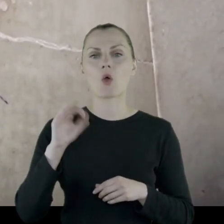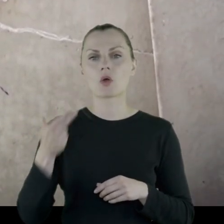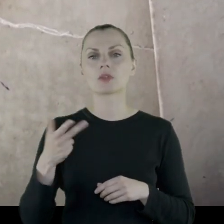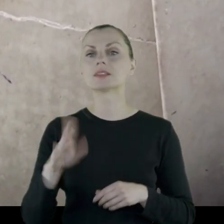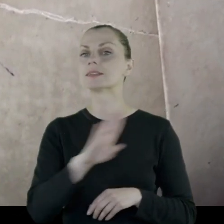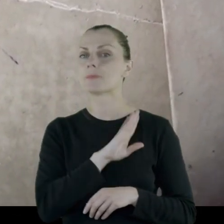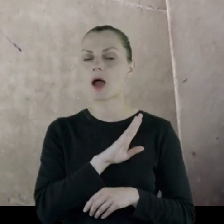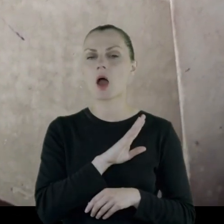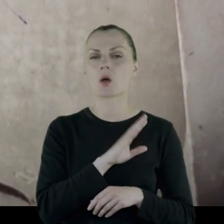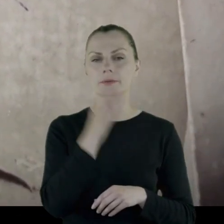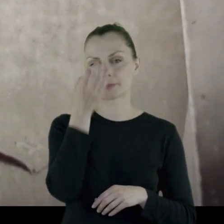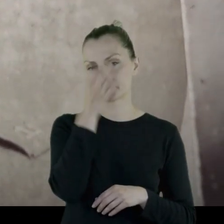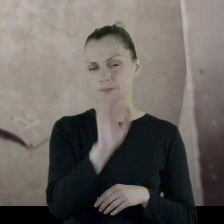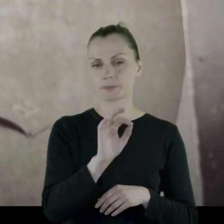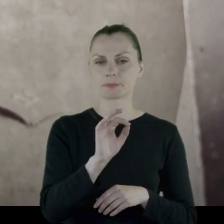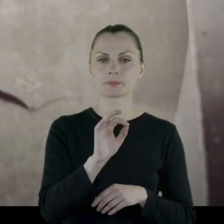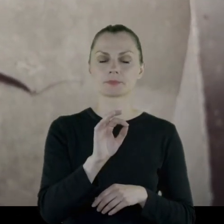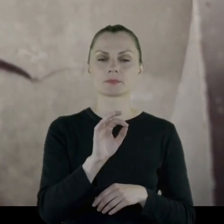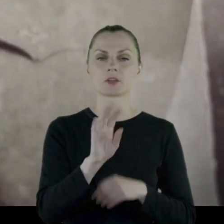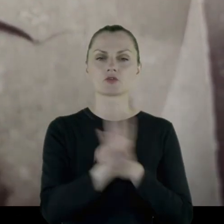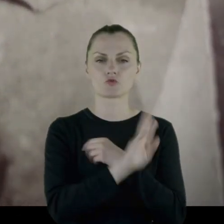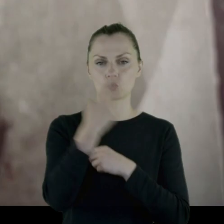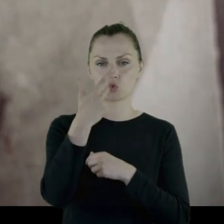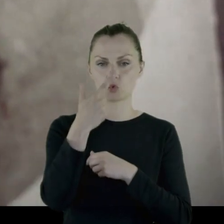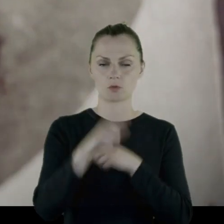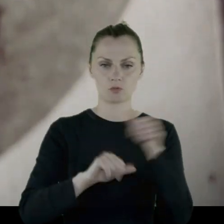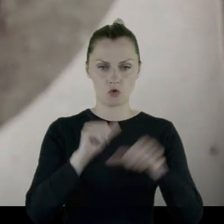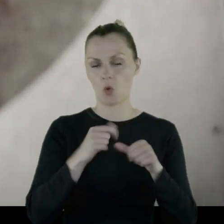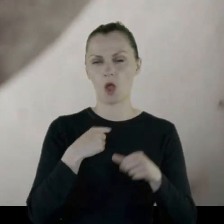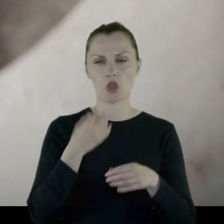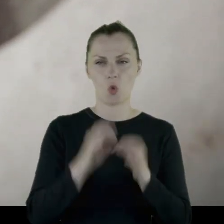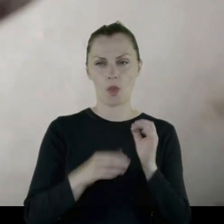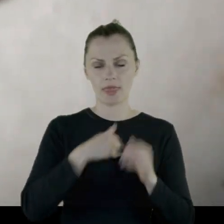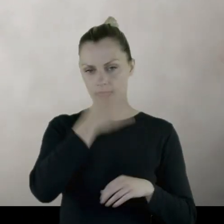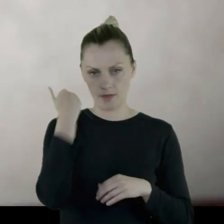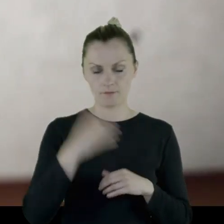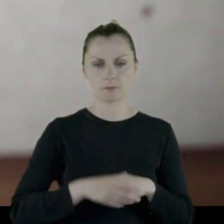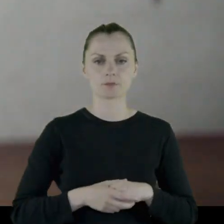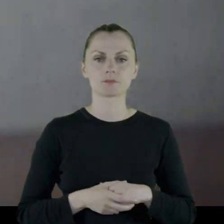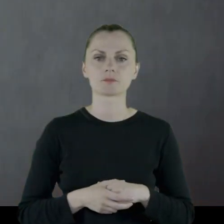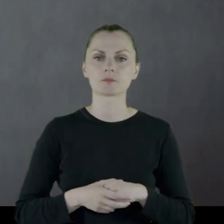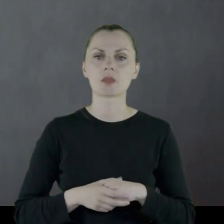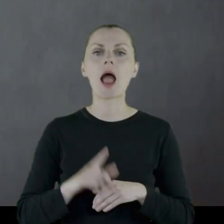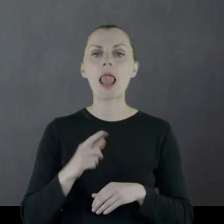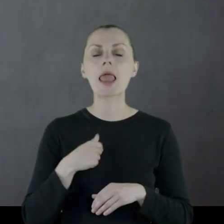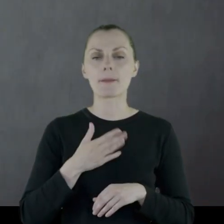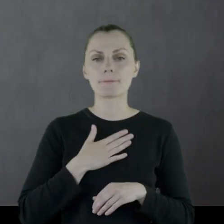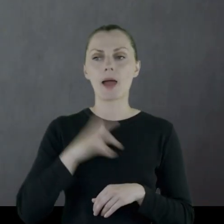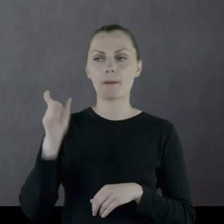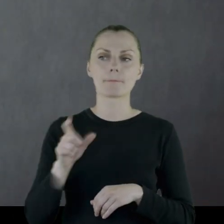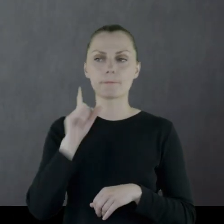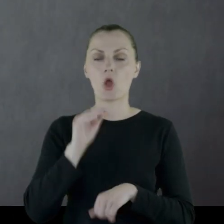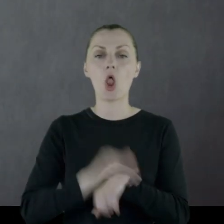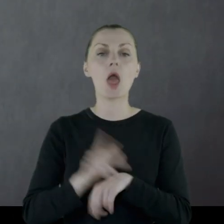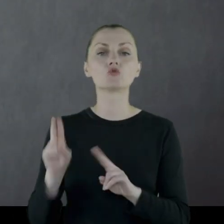Leon zmarł chyba w '92 roku, też dokładnie nie wiem chociaż mam kolegę,